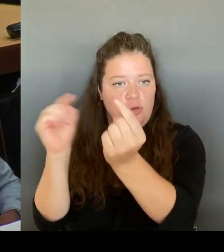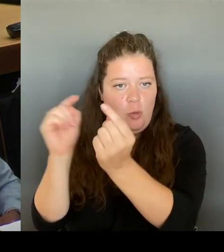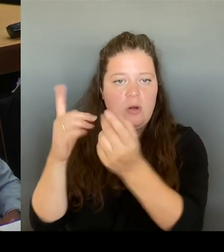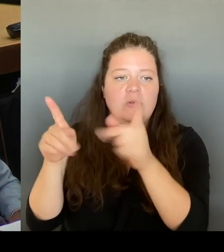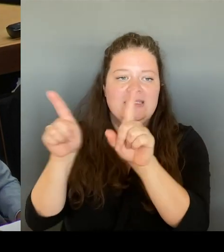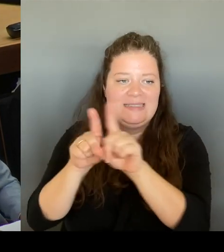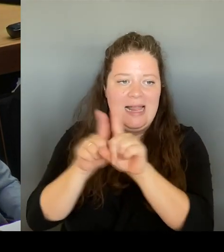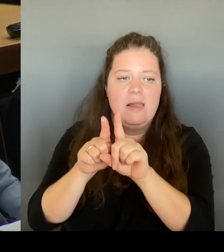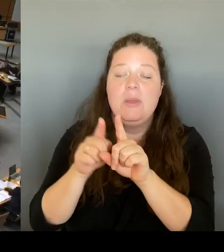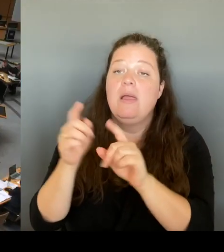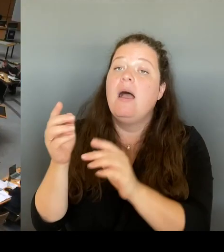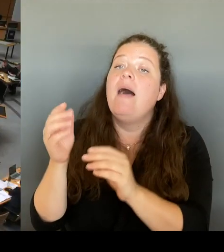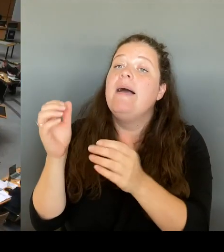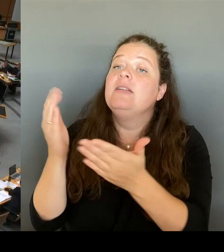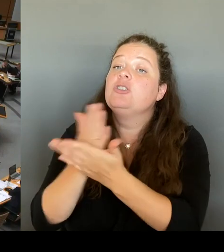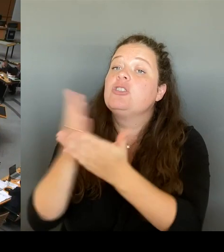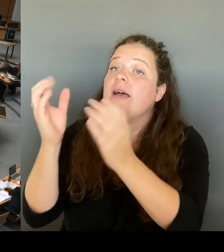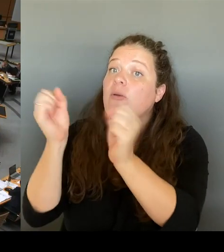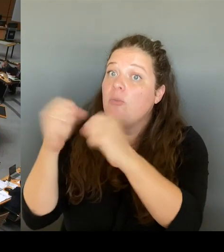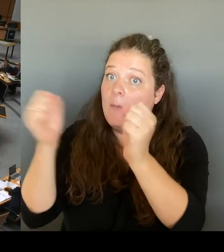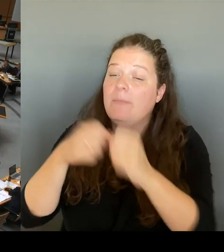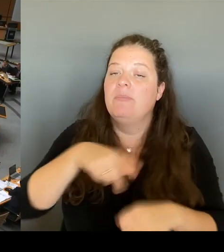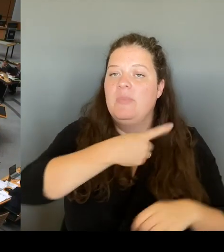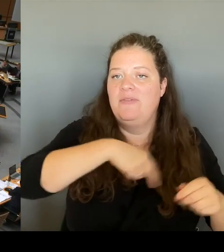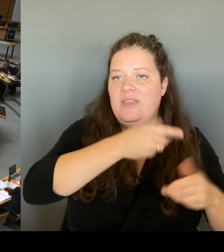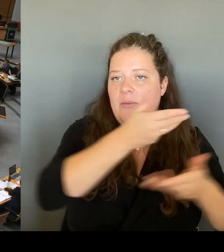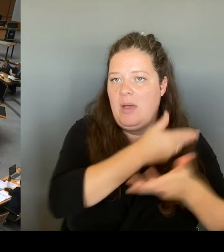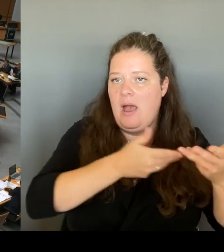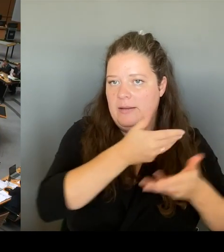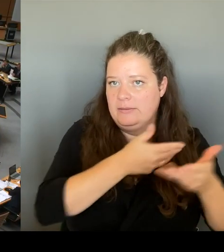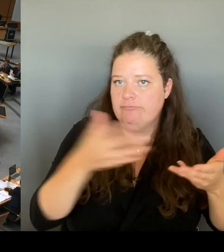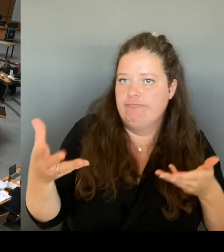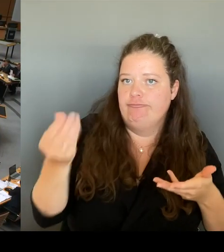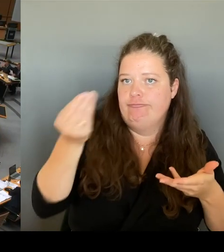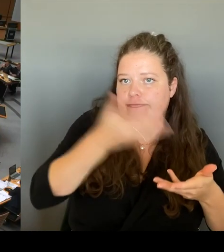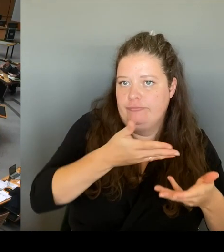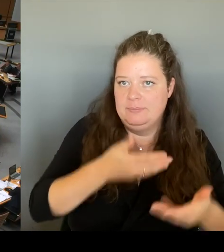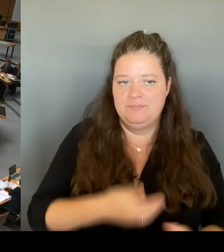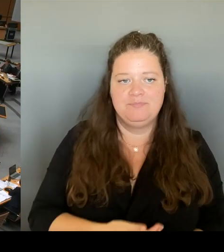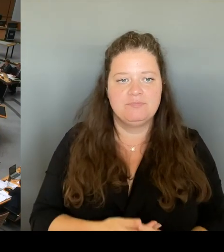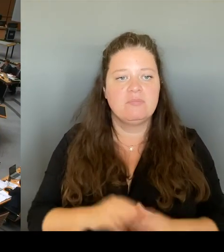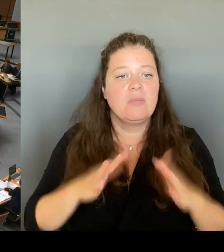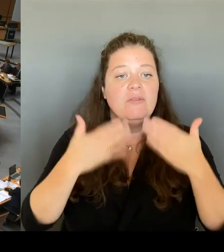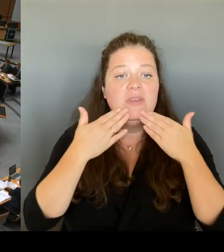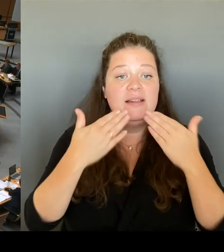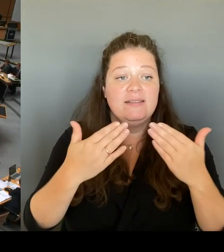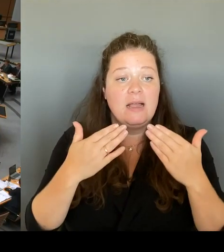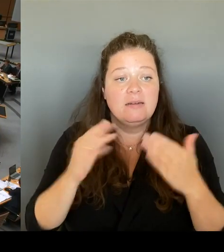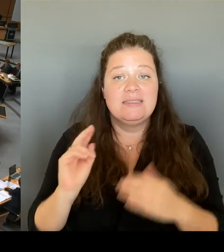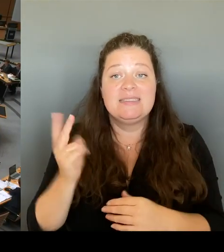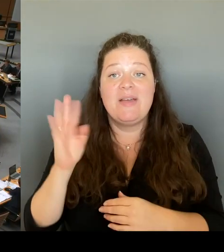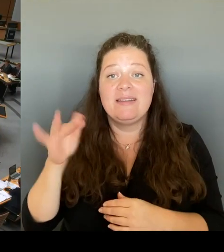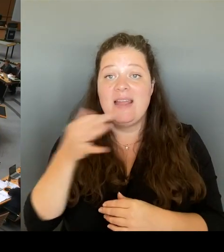Vielen Dank.(Rednerwechsel) Die Gelegenheit zur zweiten Nachfrage geht an die Kollegin Kapek aus der Fraktion Bündnis 90/ Die Grünen. Bitte schön. (Rednerwechsel)